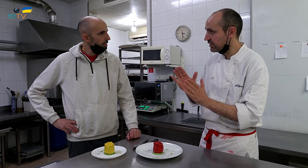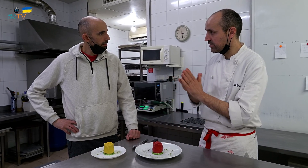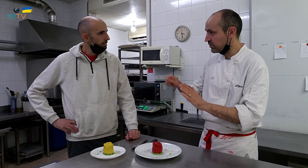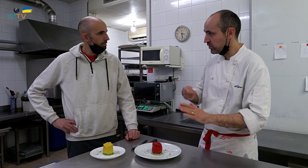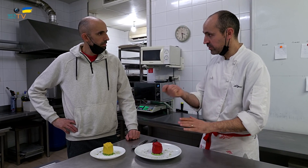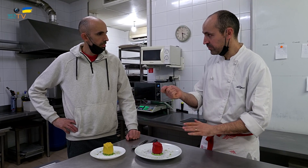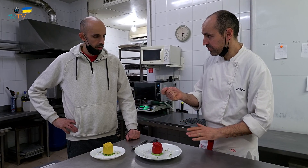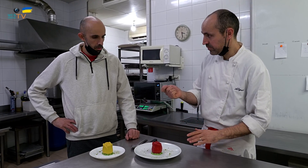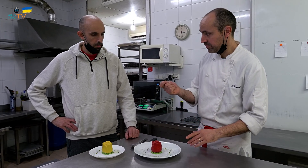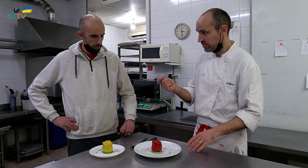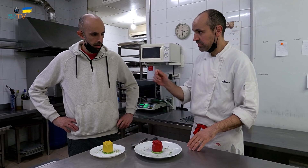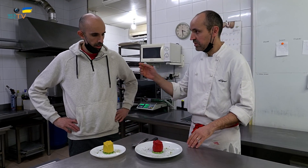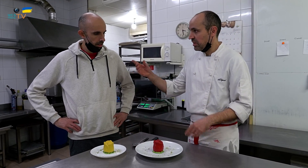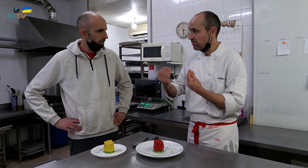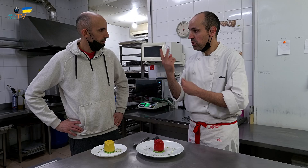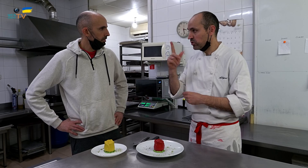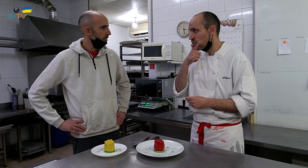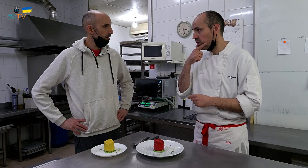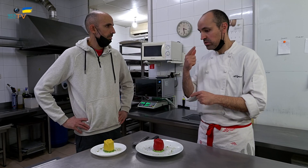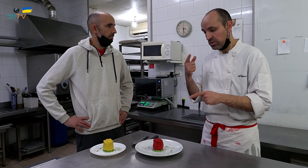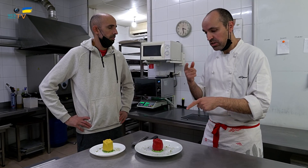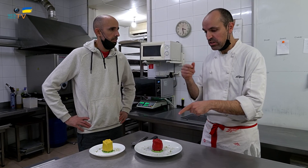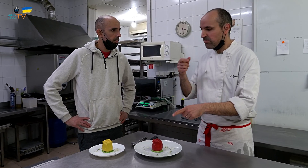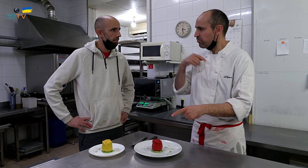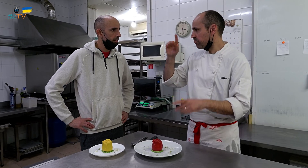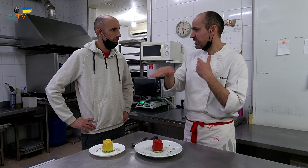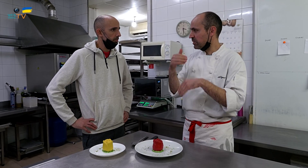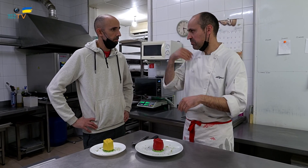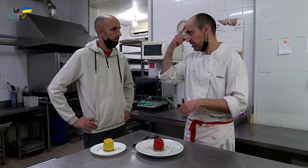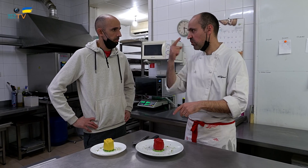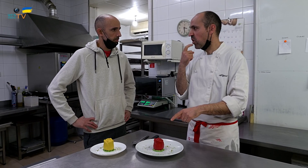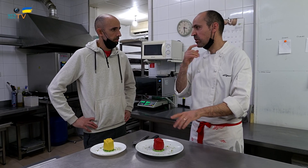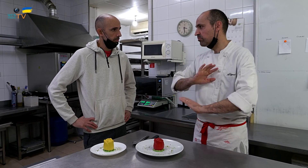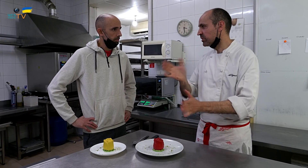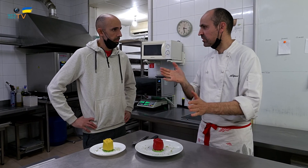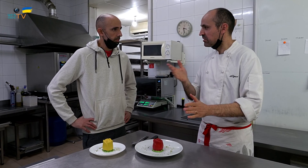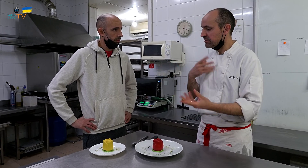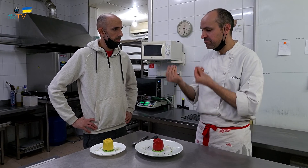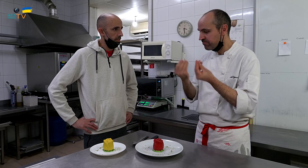Es para Sant Jordi. Haremos dos colores. Al principio, pensé en hacerlo solo de rojo,